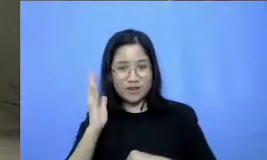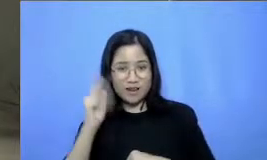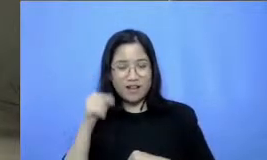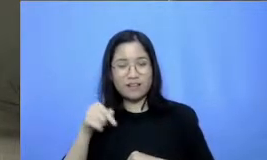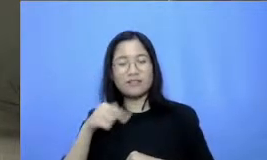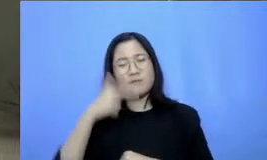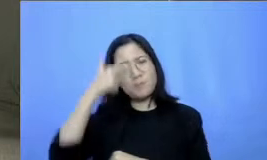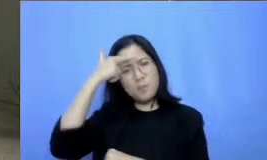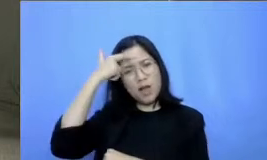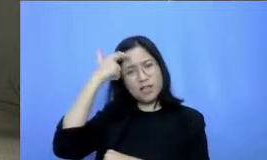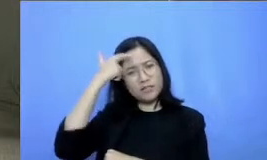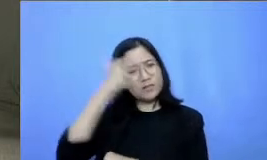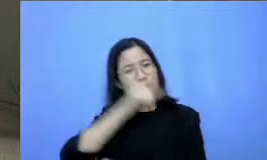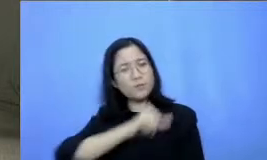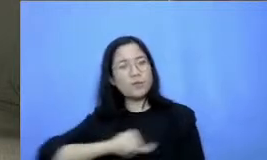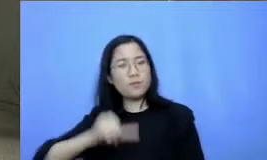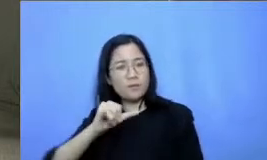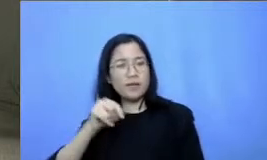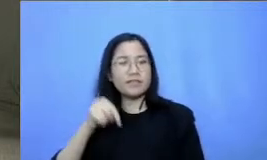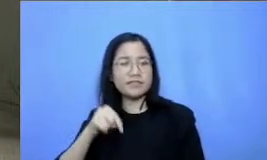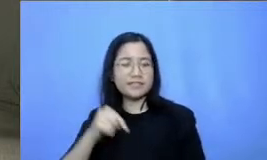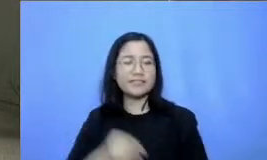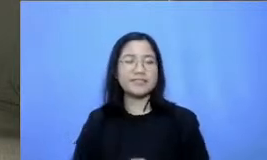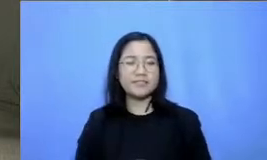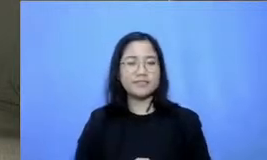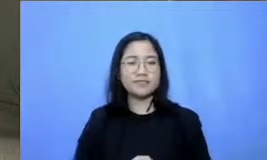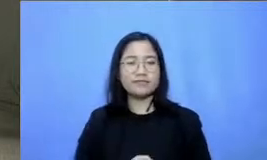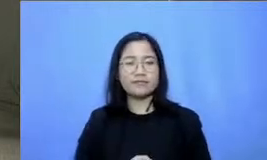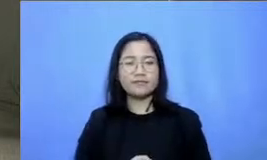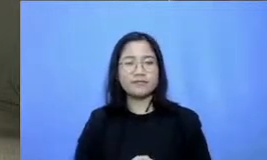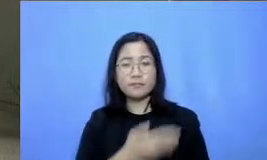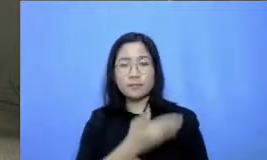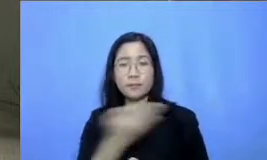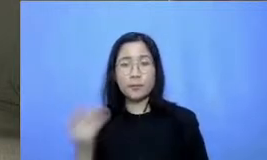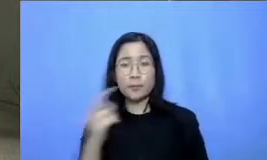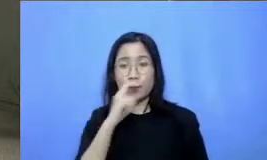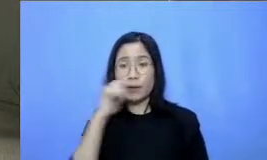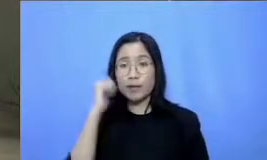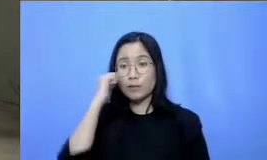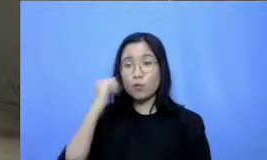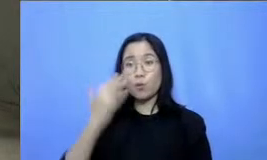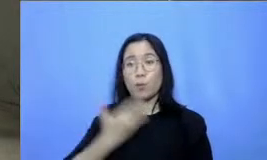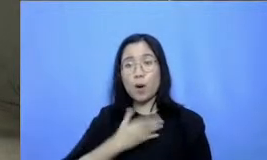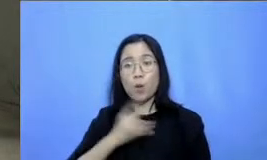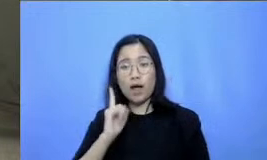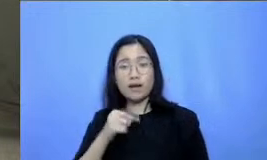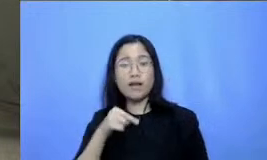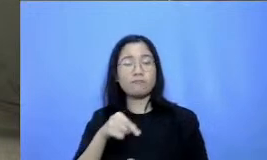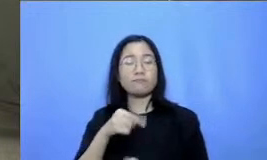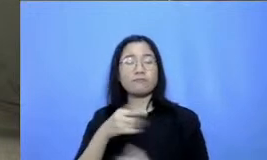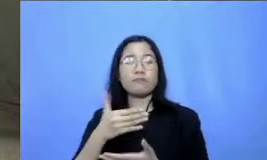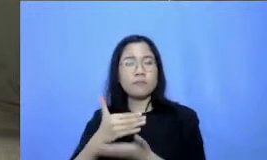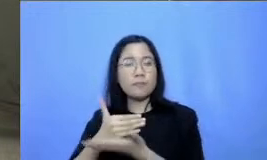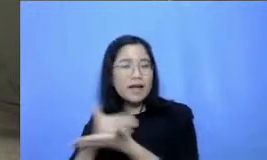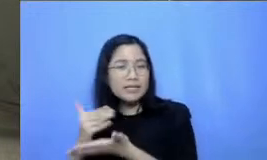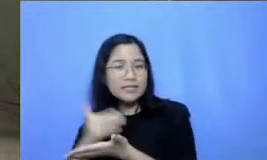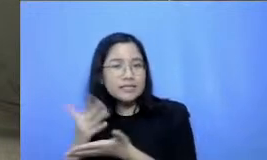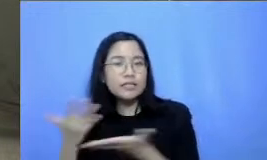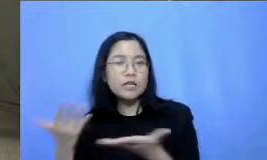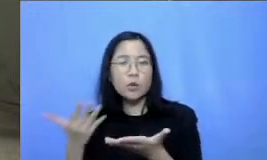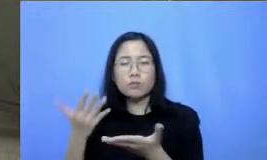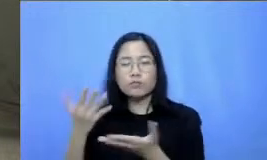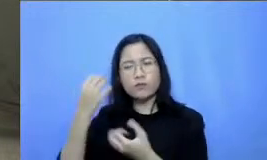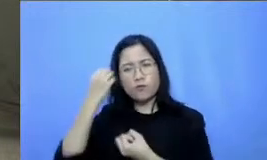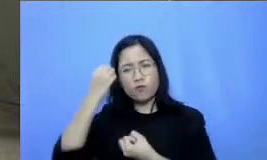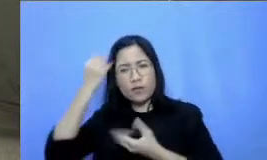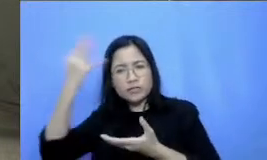dan juga untuk bapak dan ibu jika ingin membagikan pelajaran dan juga pengetahuan wawasan dan cerita